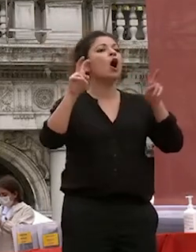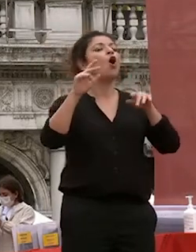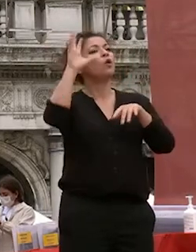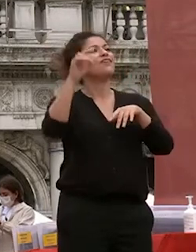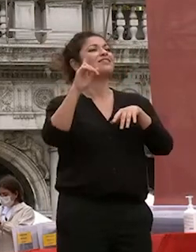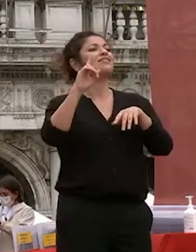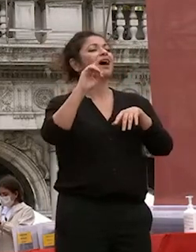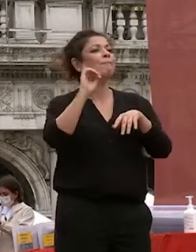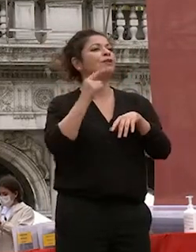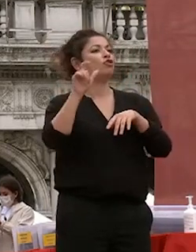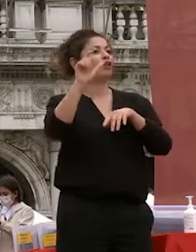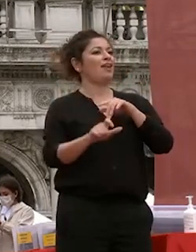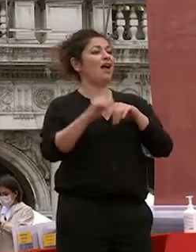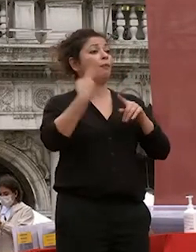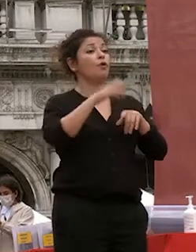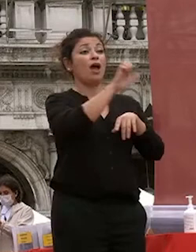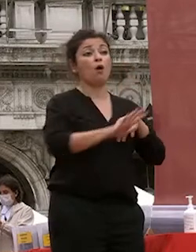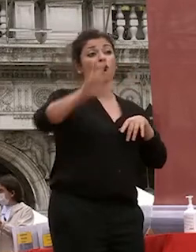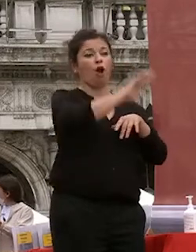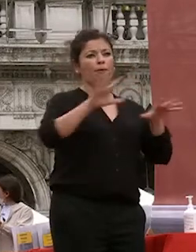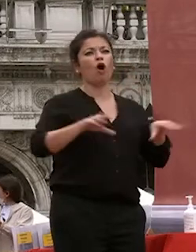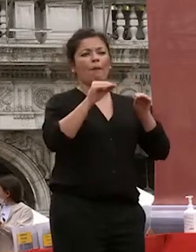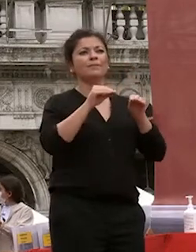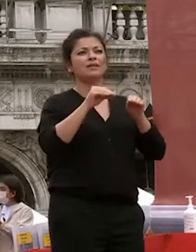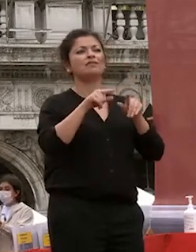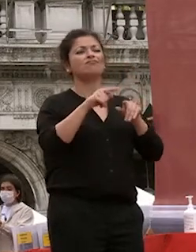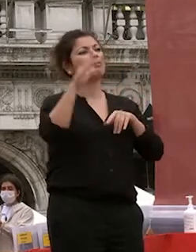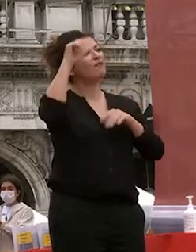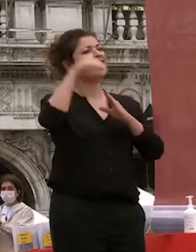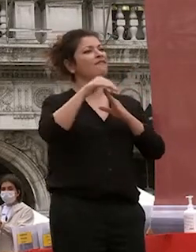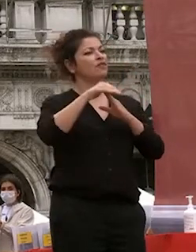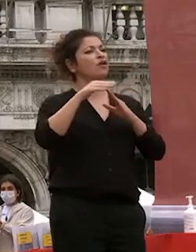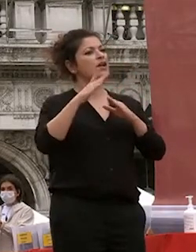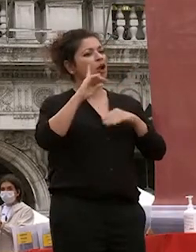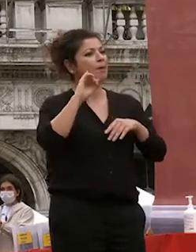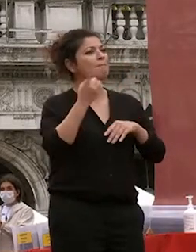europa un punto di riferimento per la capacità di riportare in italia a